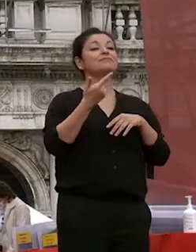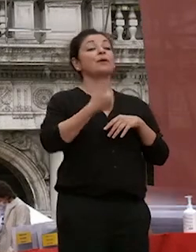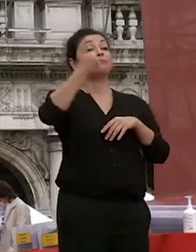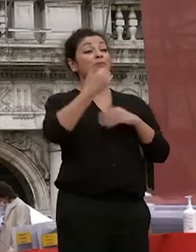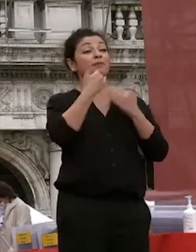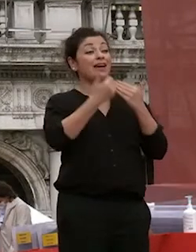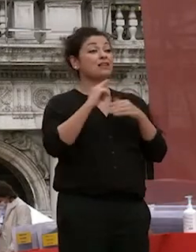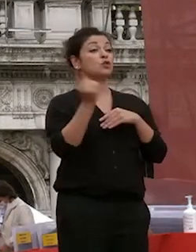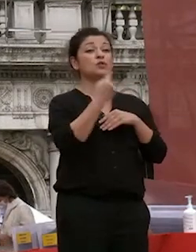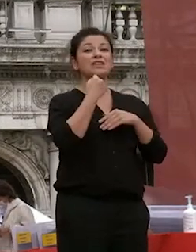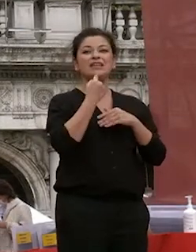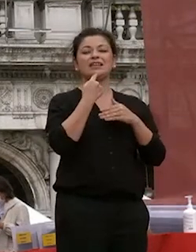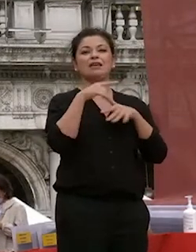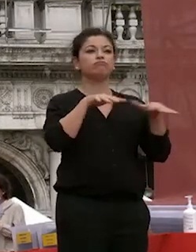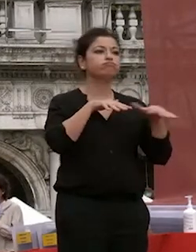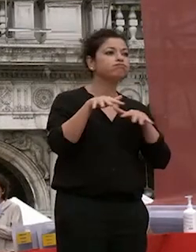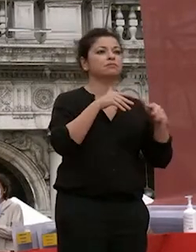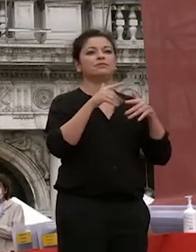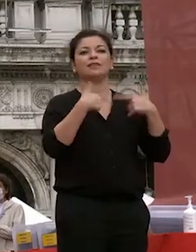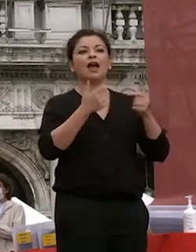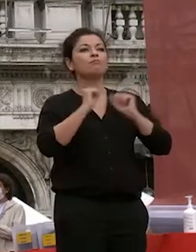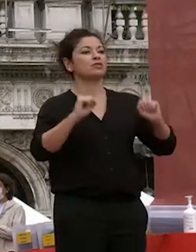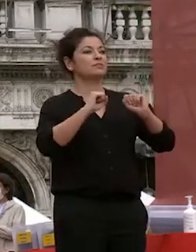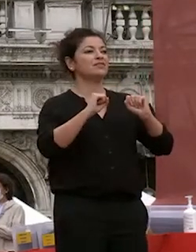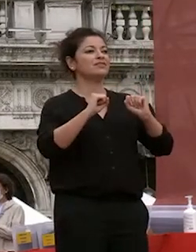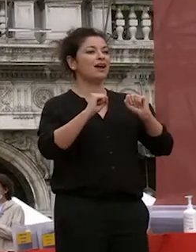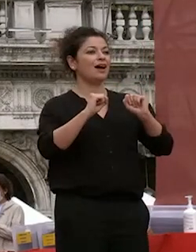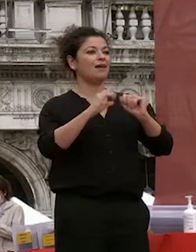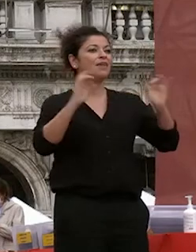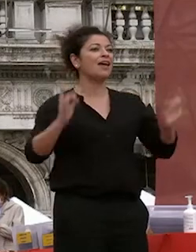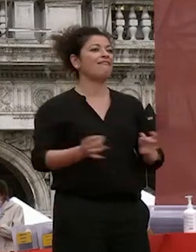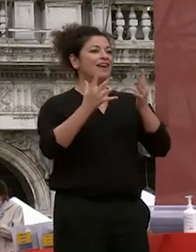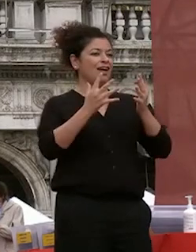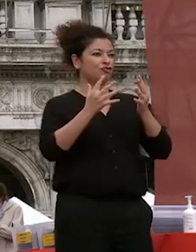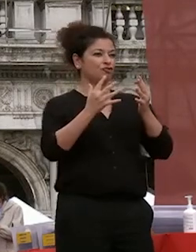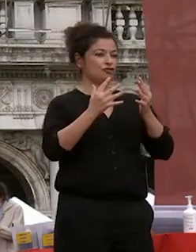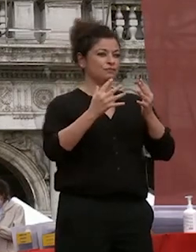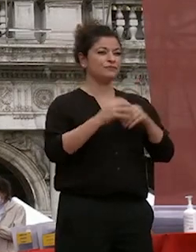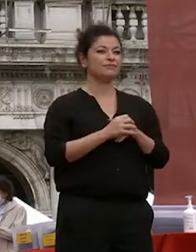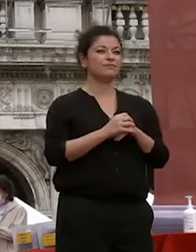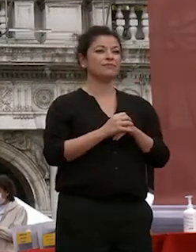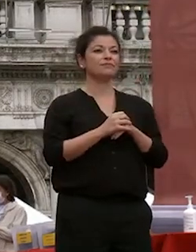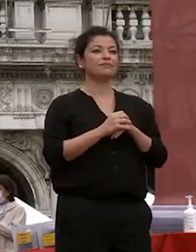che hanno reso possibile lo svolgersi della manifestazione